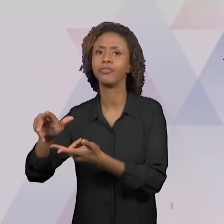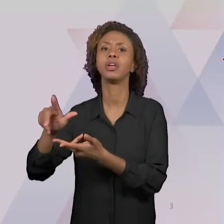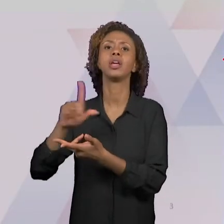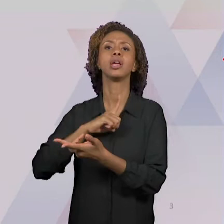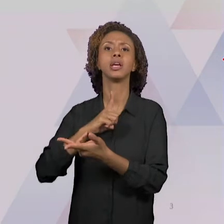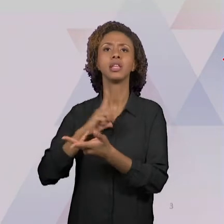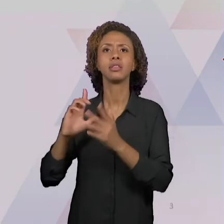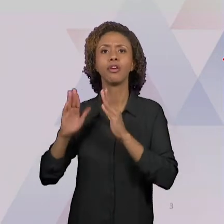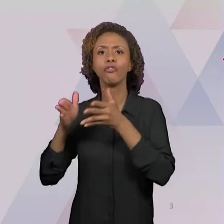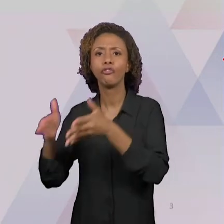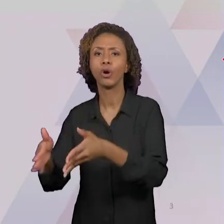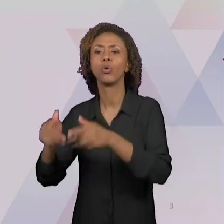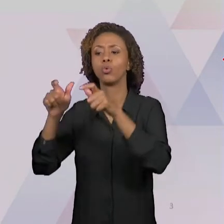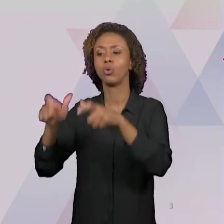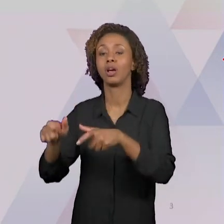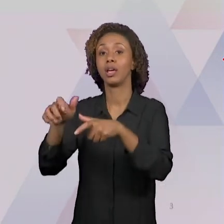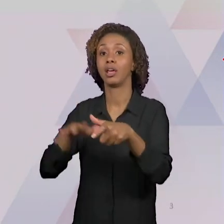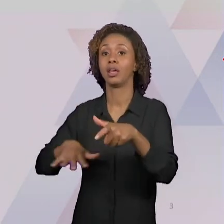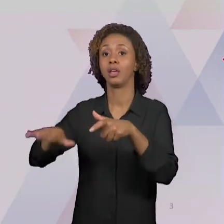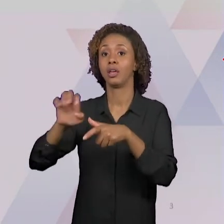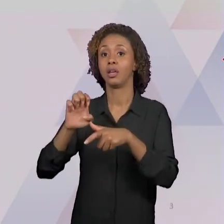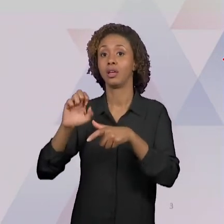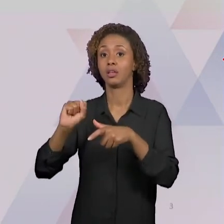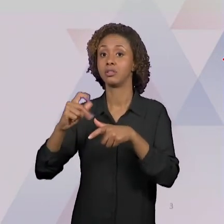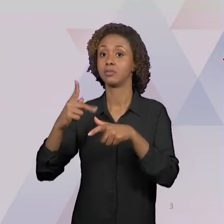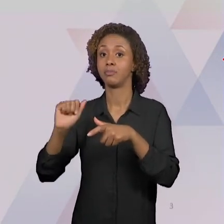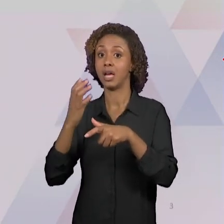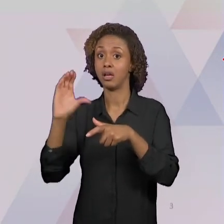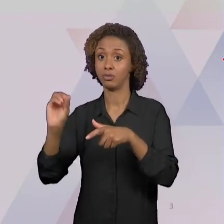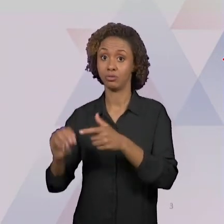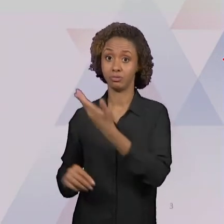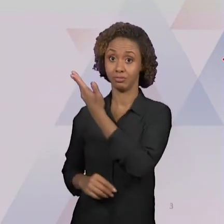ESPAÇO. NÓS VIMOS QUE SÃO QUATRO CATEGORIAS